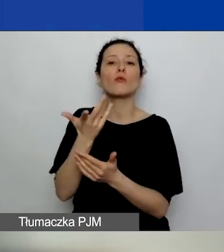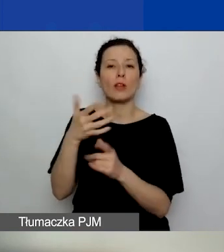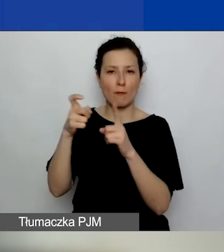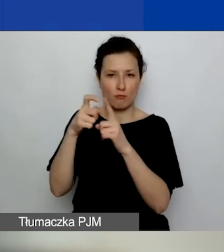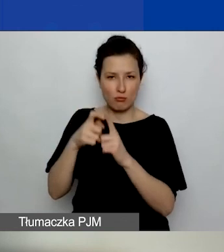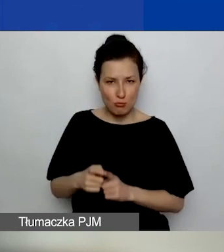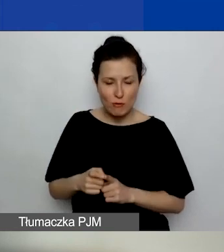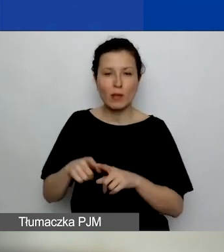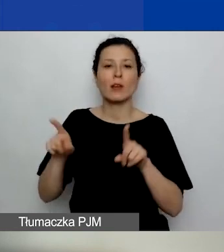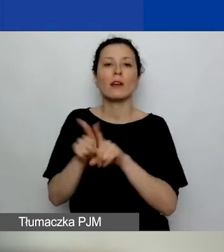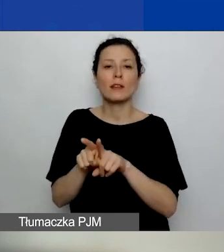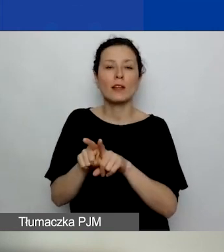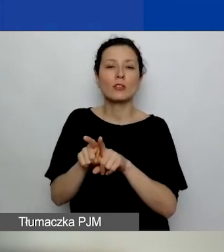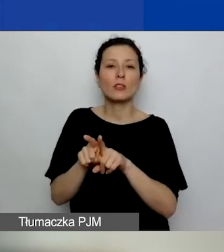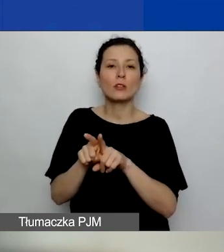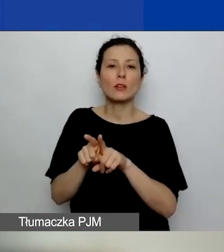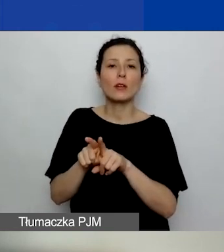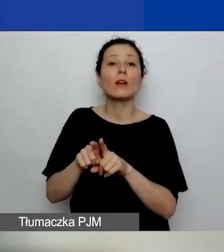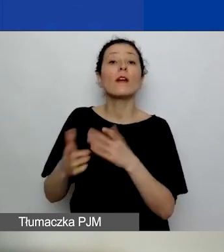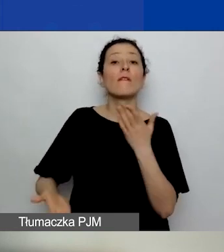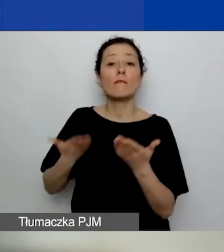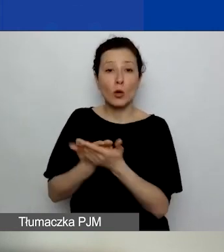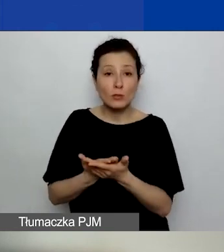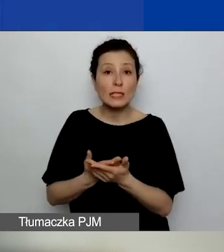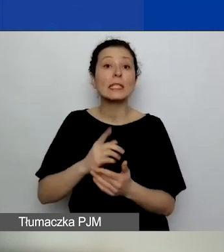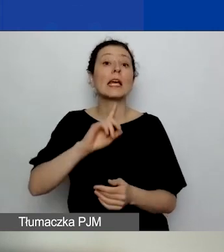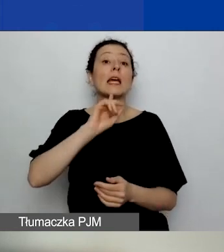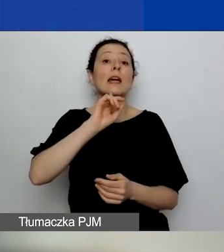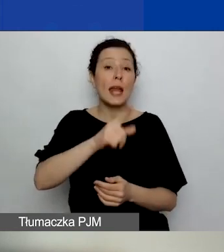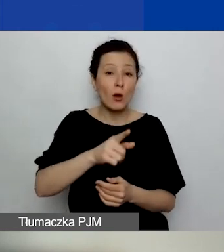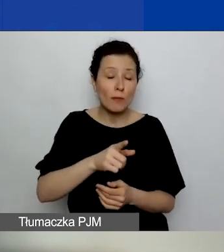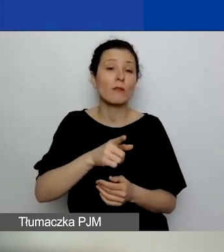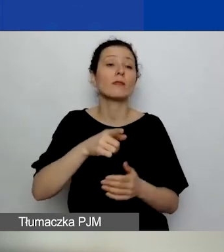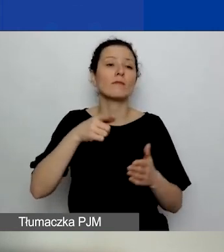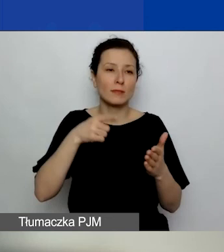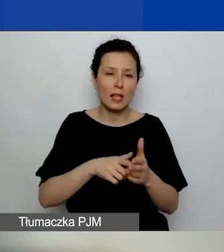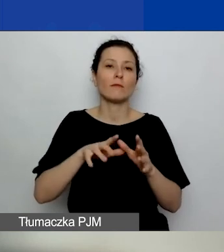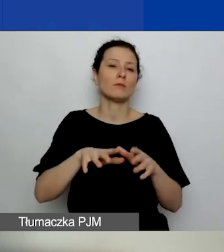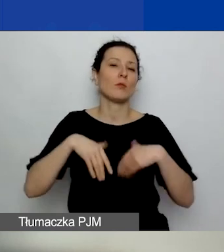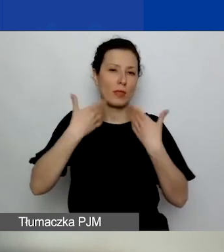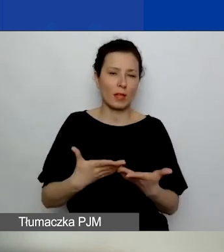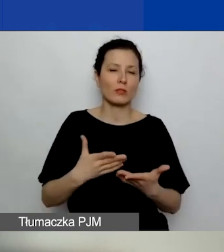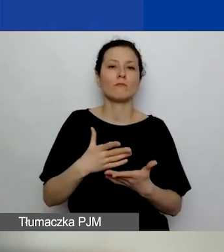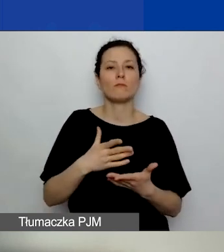oraz wnioski rekomendowane do dofinansowania ogłosimy w dniu 15 lipca.